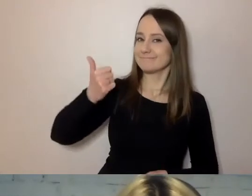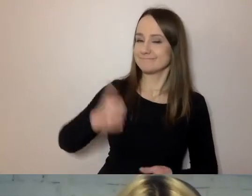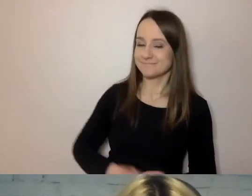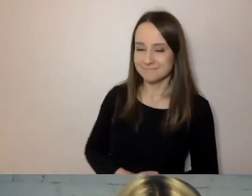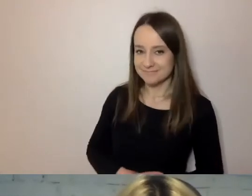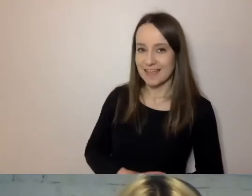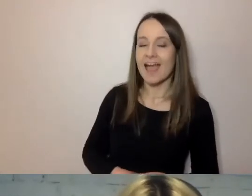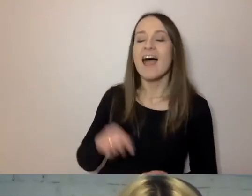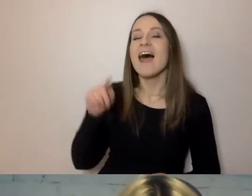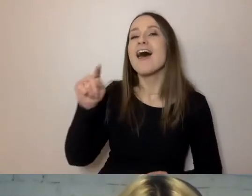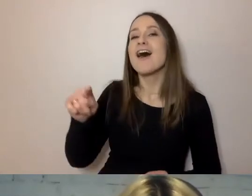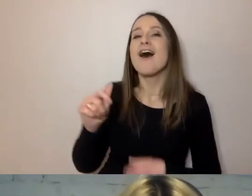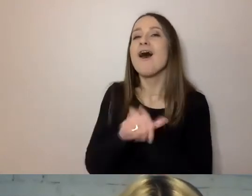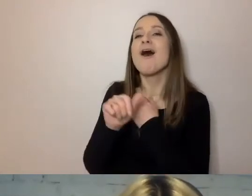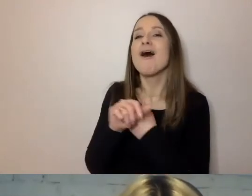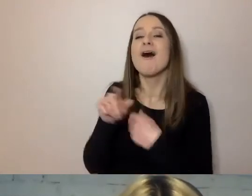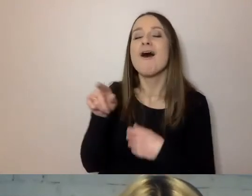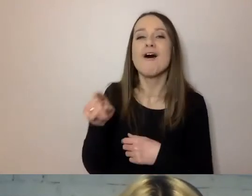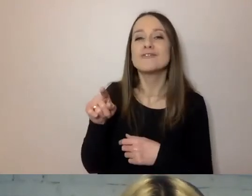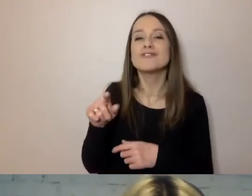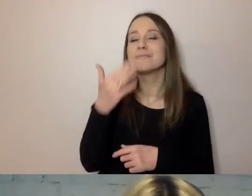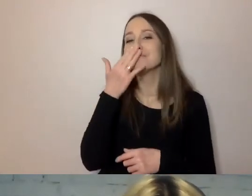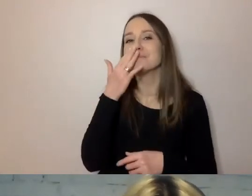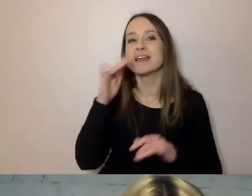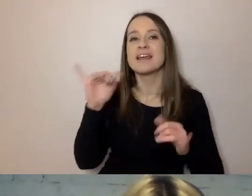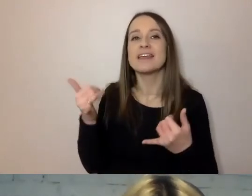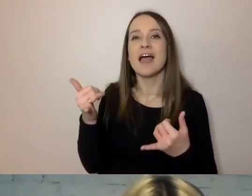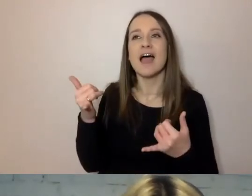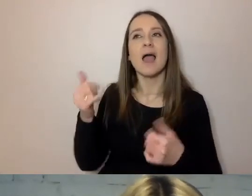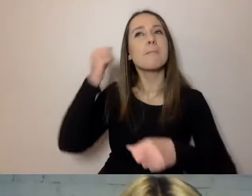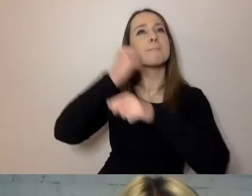ale nie o taki wzrost chodzi. Chodzi o koturn, powagę urzędu.